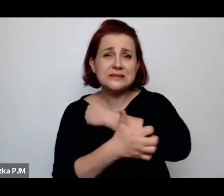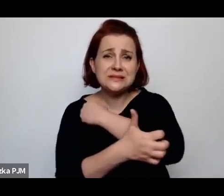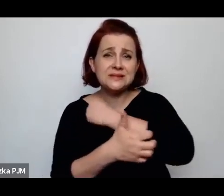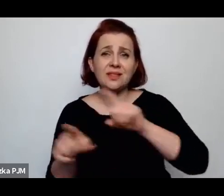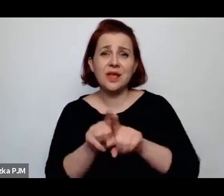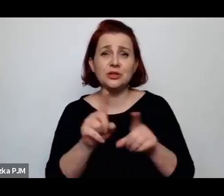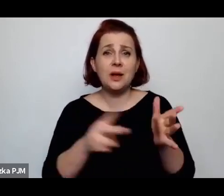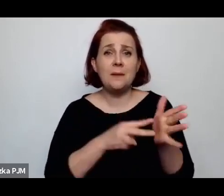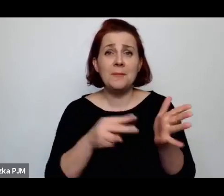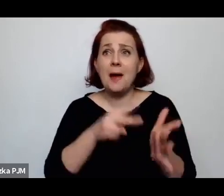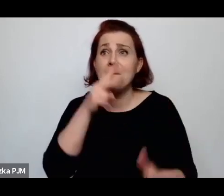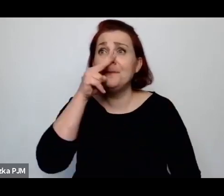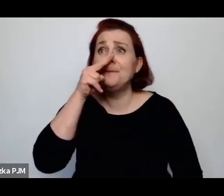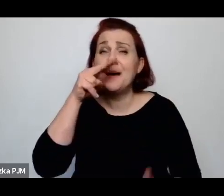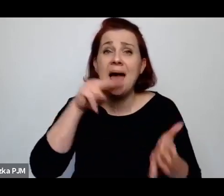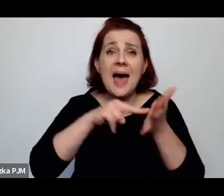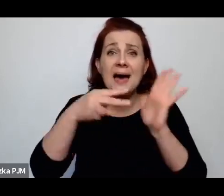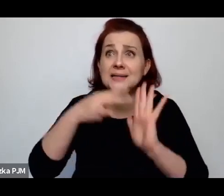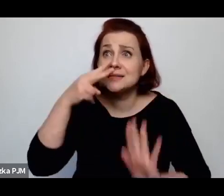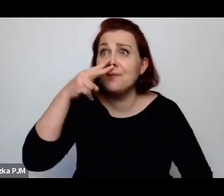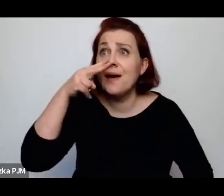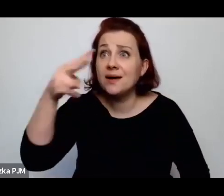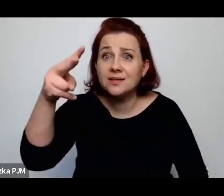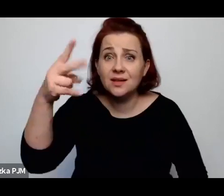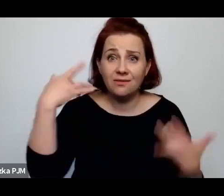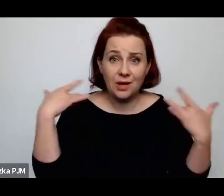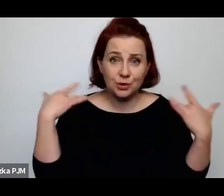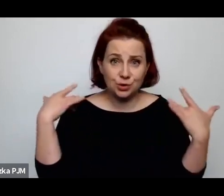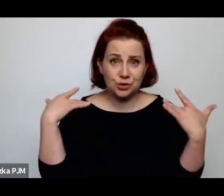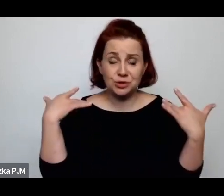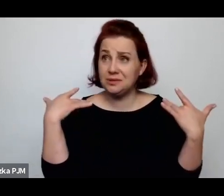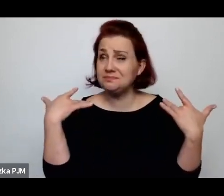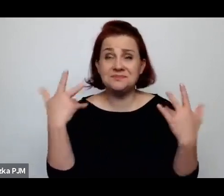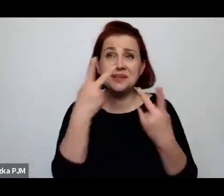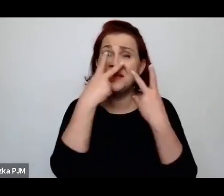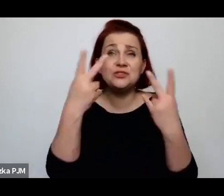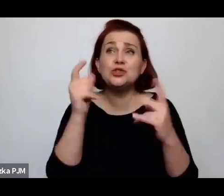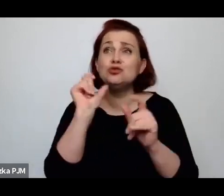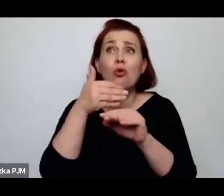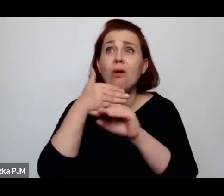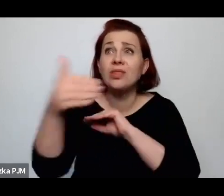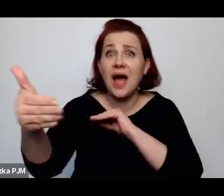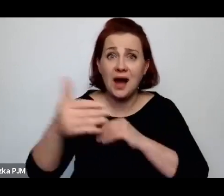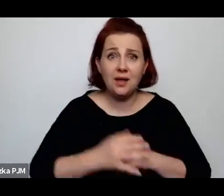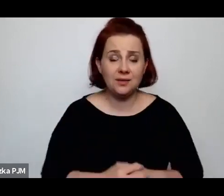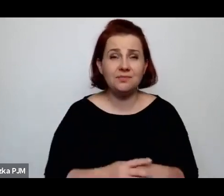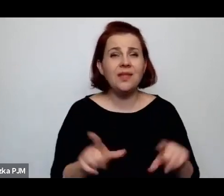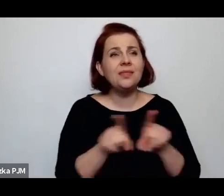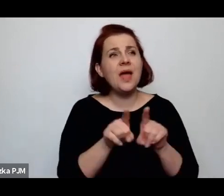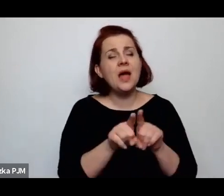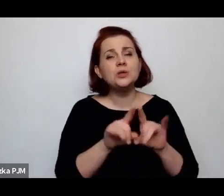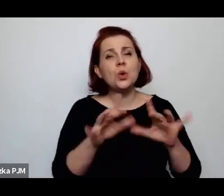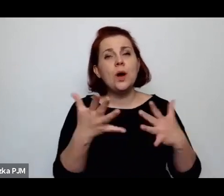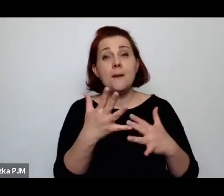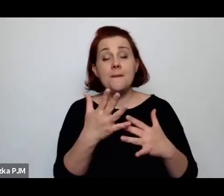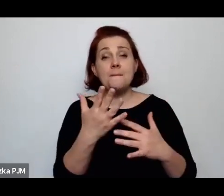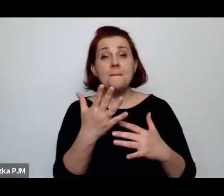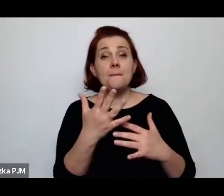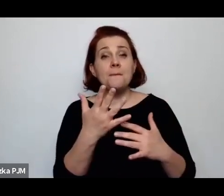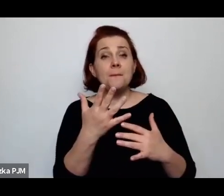ale te perspektywy różniły się też od podejścia do tego faktu, że kobieta samotnie wychowuje dziecko.